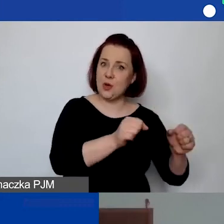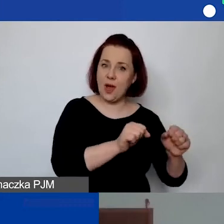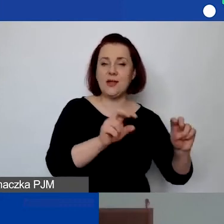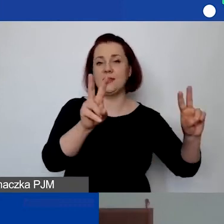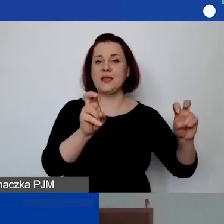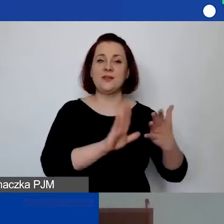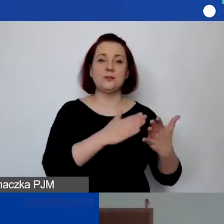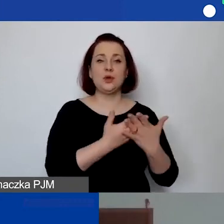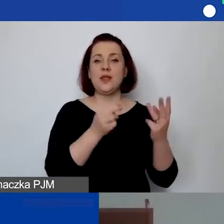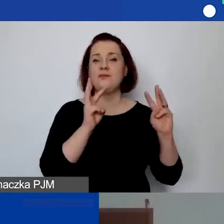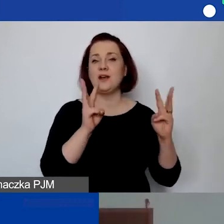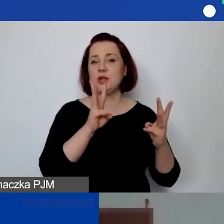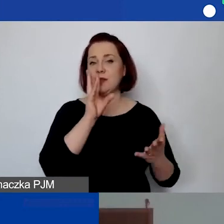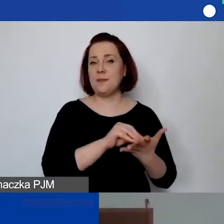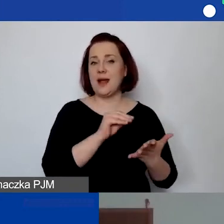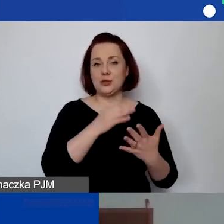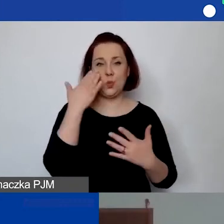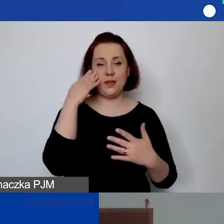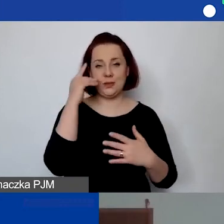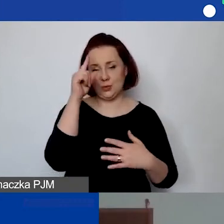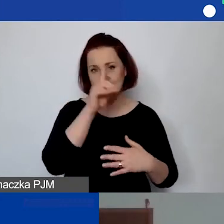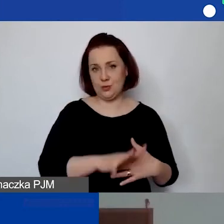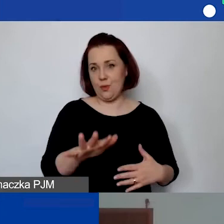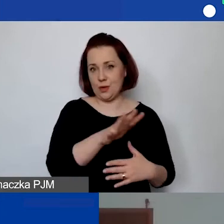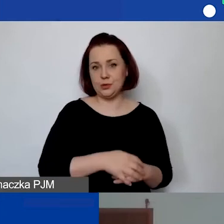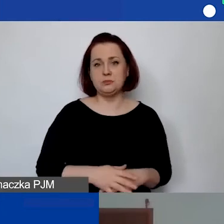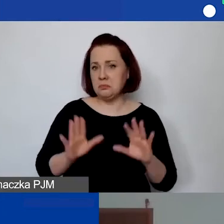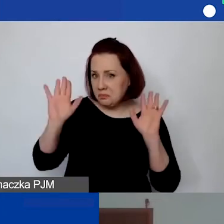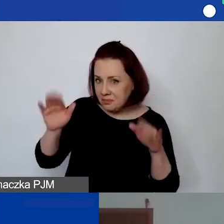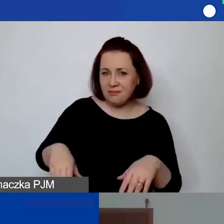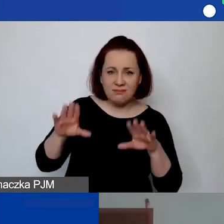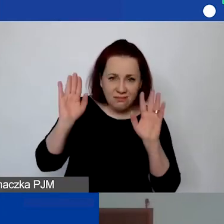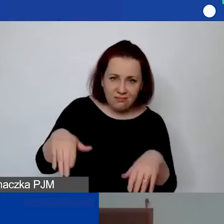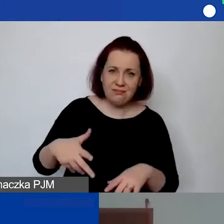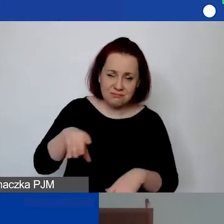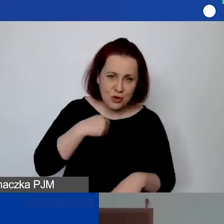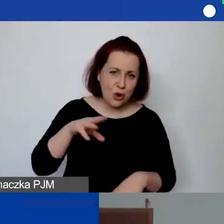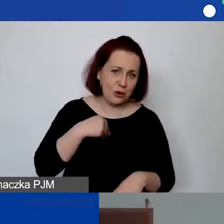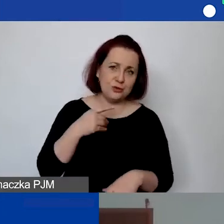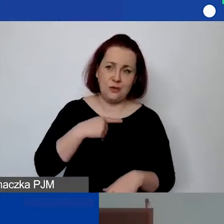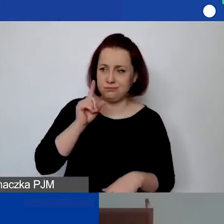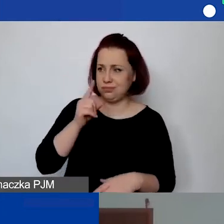np. 'warsztaty praktyczne umiejętności społecznych'?". Śmiało. Tak jak to pan przedstawił w pytaniu.